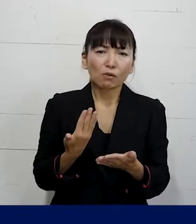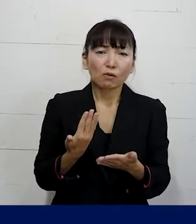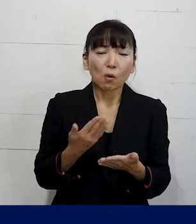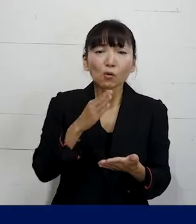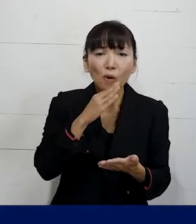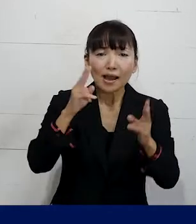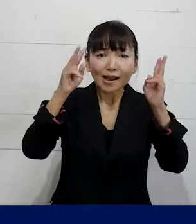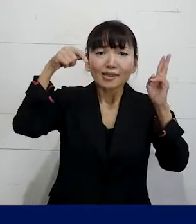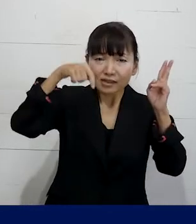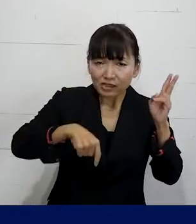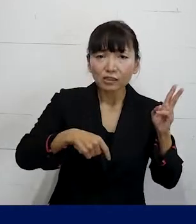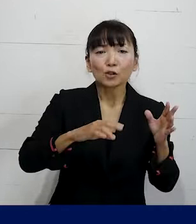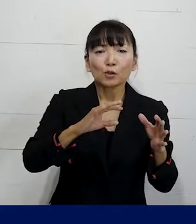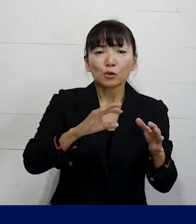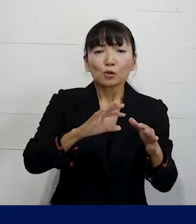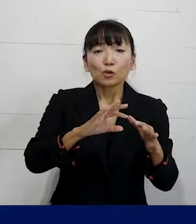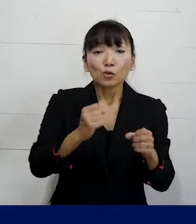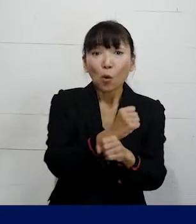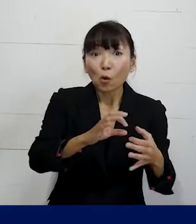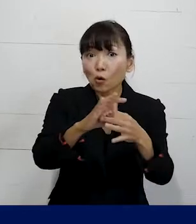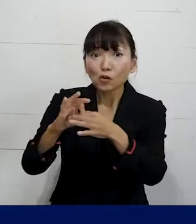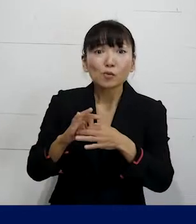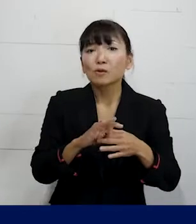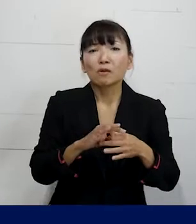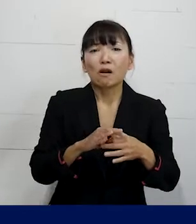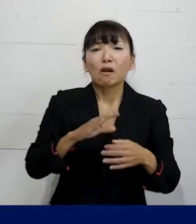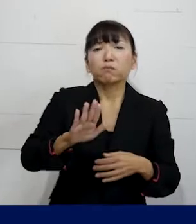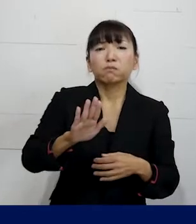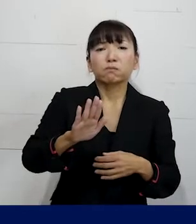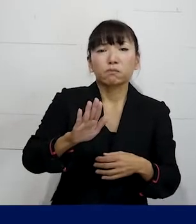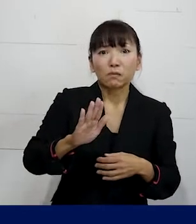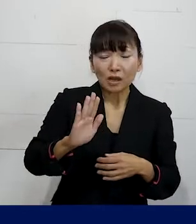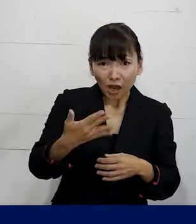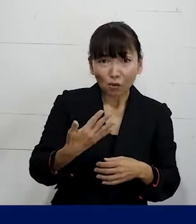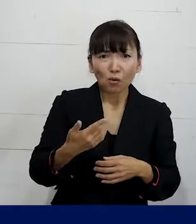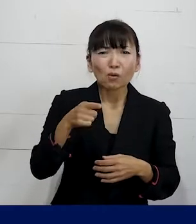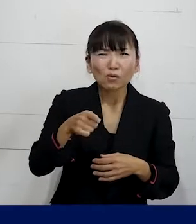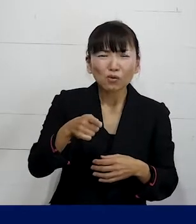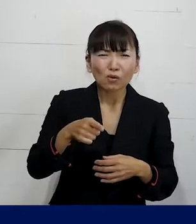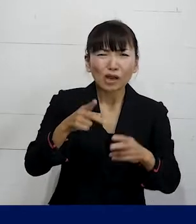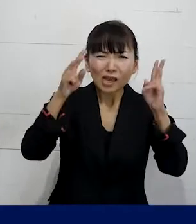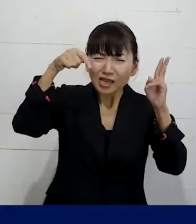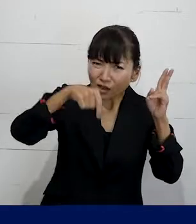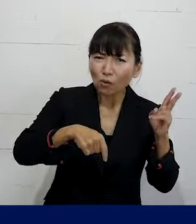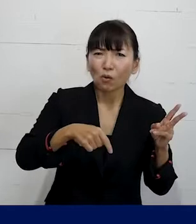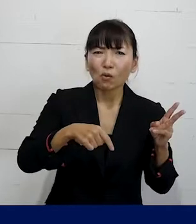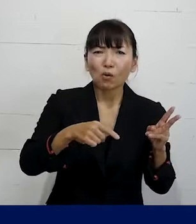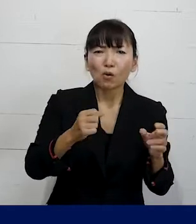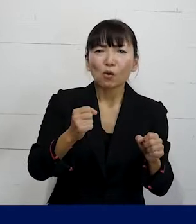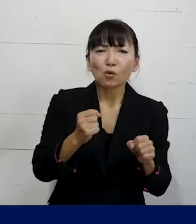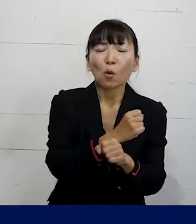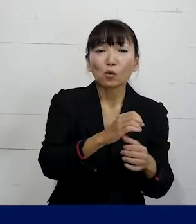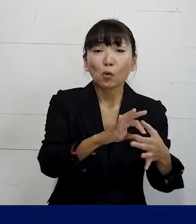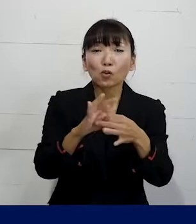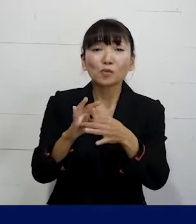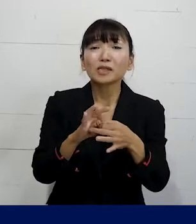そもそも会社に労働組合があるんだけれども その会社ごとに作っている労働組合が